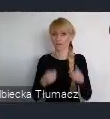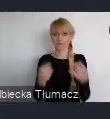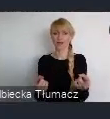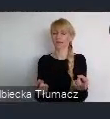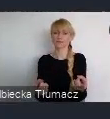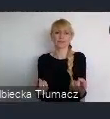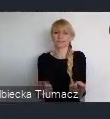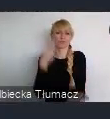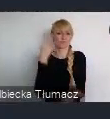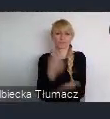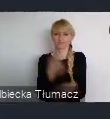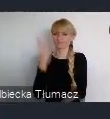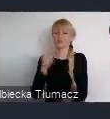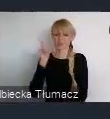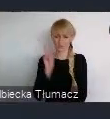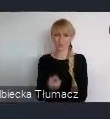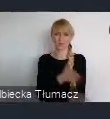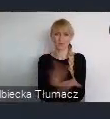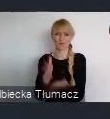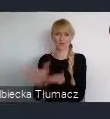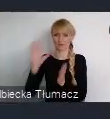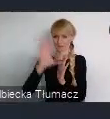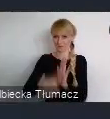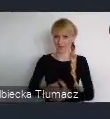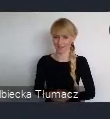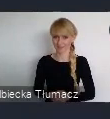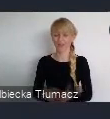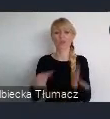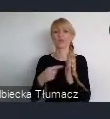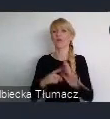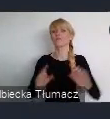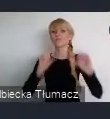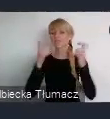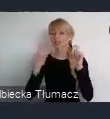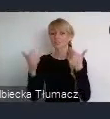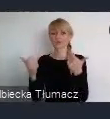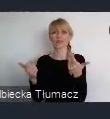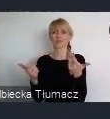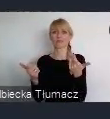czyli Unii Metropolii Polskich. To wydarzenie nie ma możliwości się odbyć.